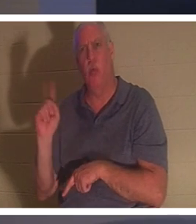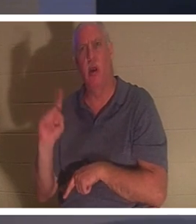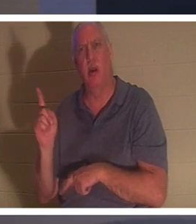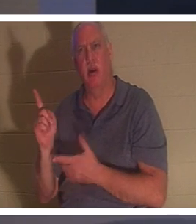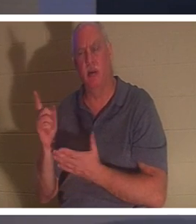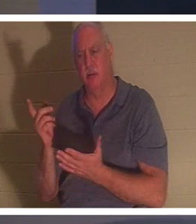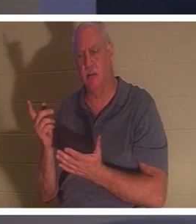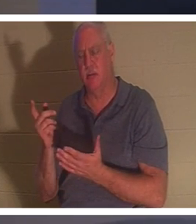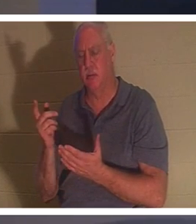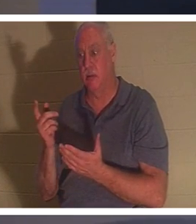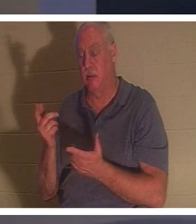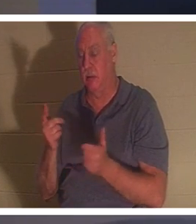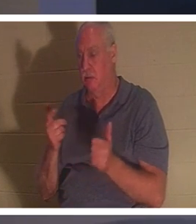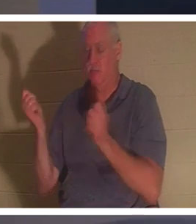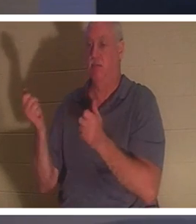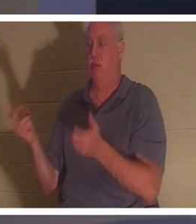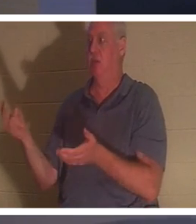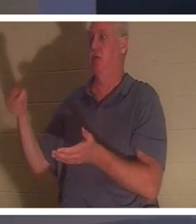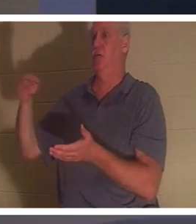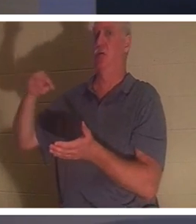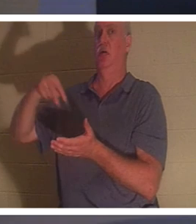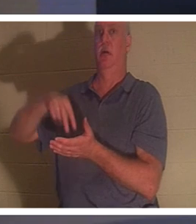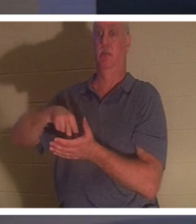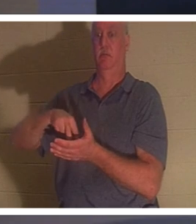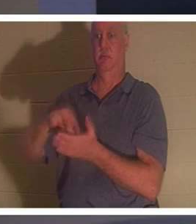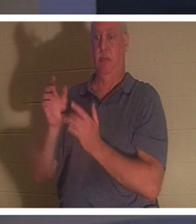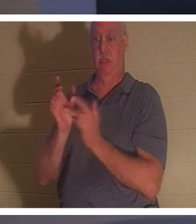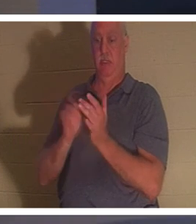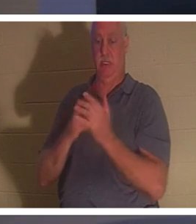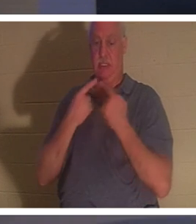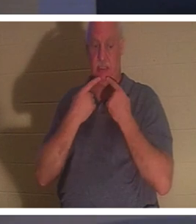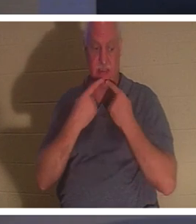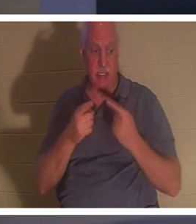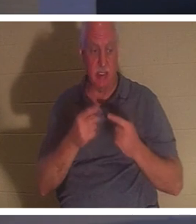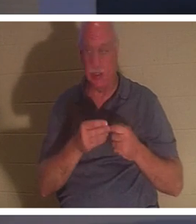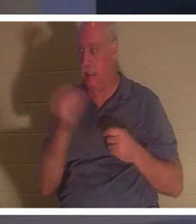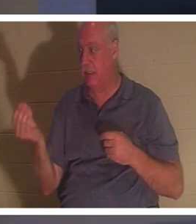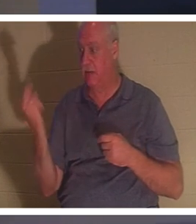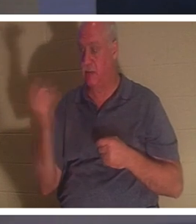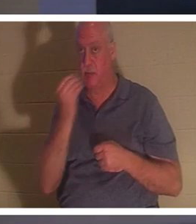站了起来。然后耶稣告诉他们给她东西吃。她的父母很惊讶，